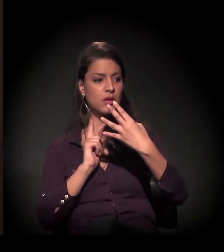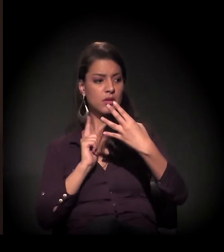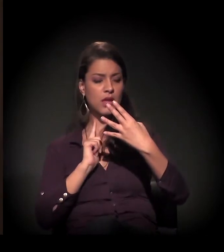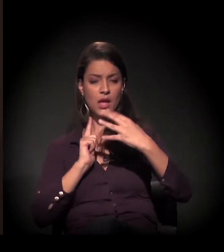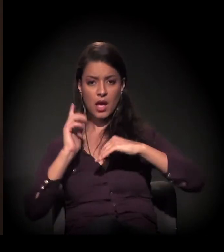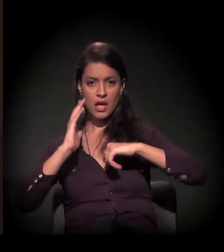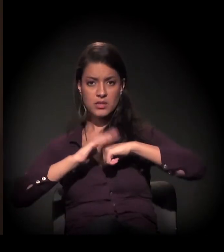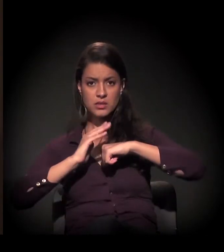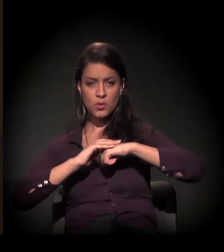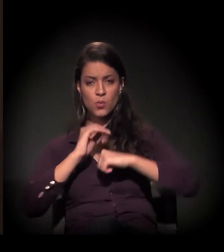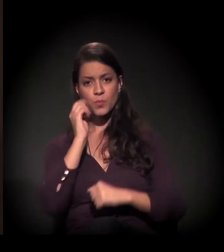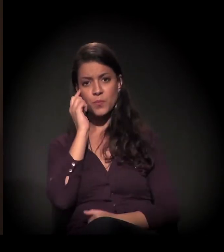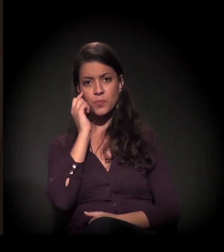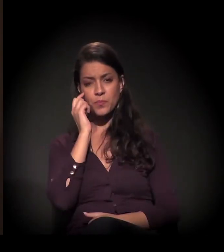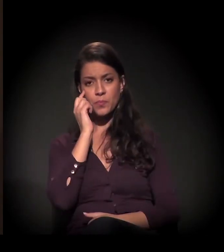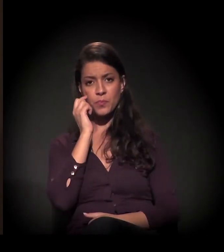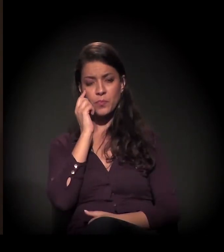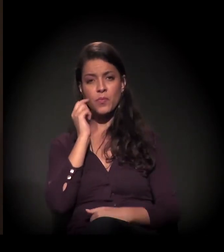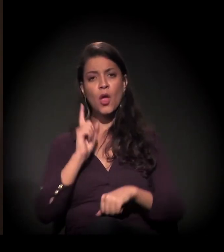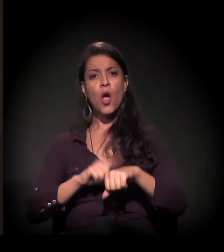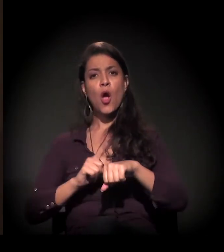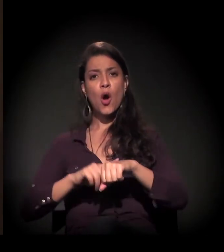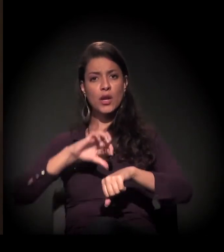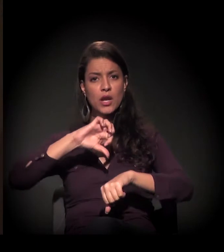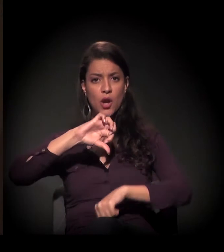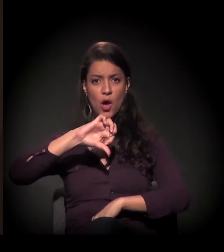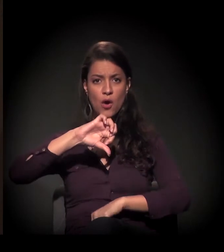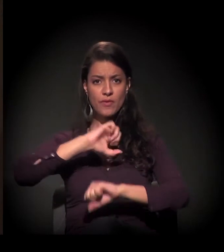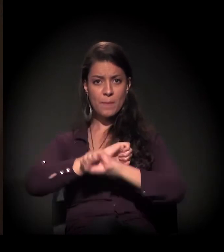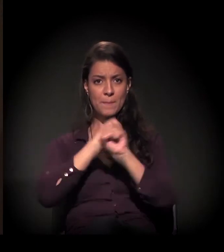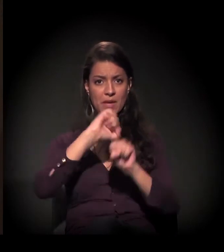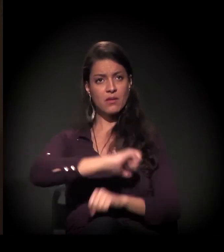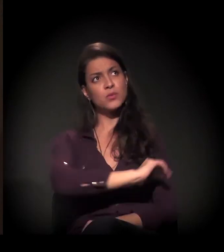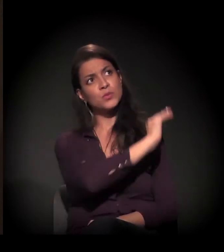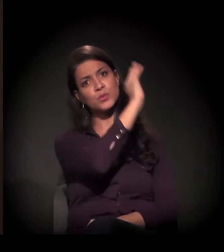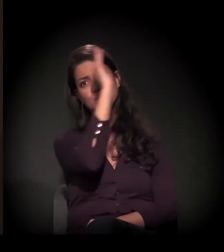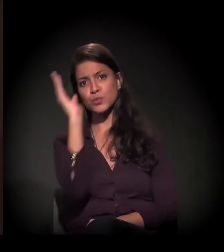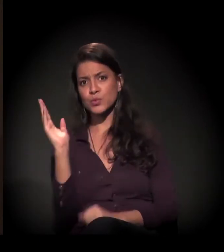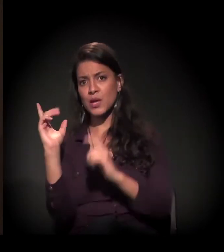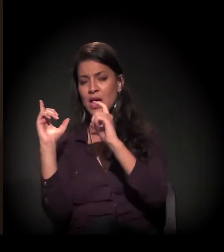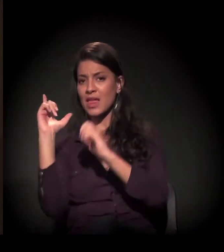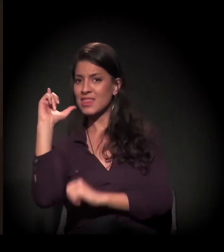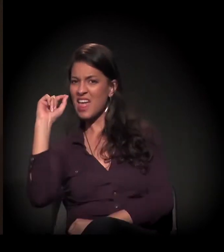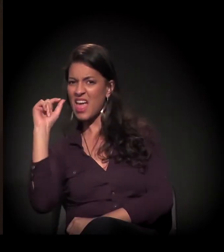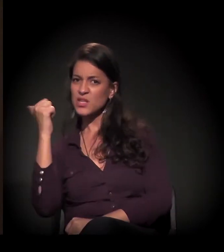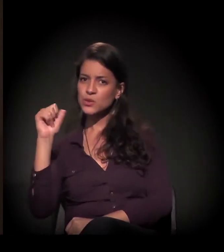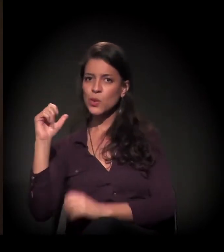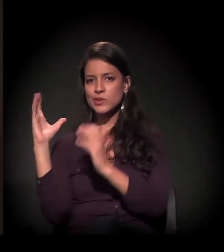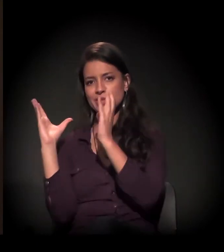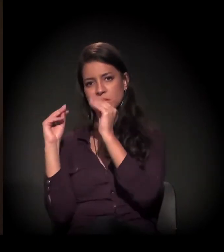que começa às 9 horas da manhã e termina 10, 11 horas da noite.